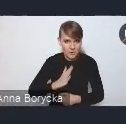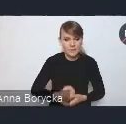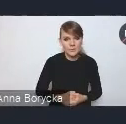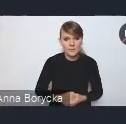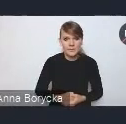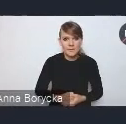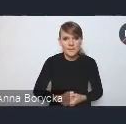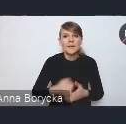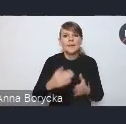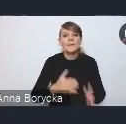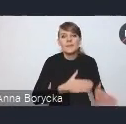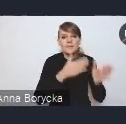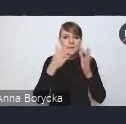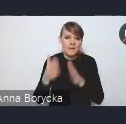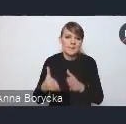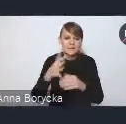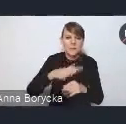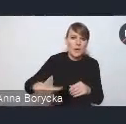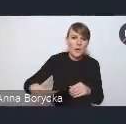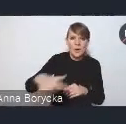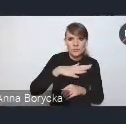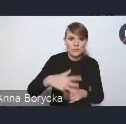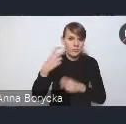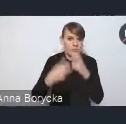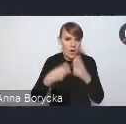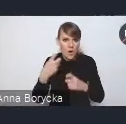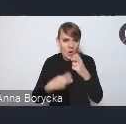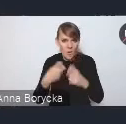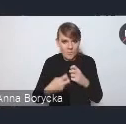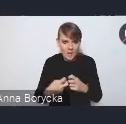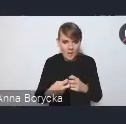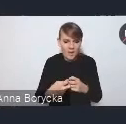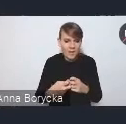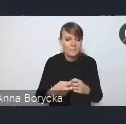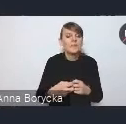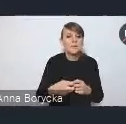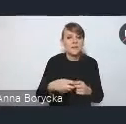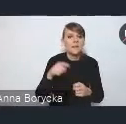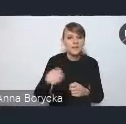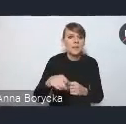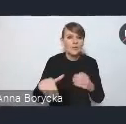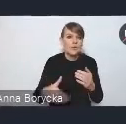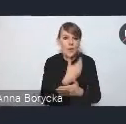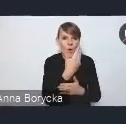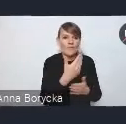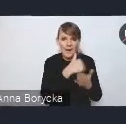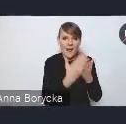Kolejnym obszarem problemowym, obszarem wyzwań, które dotykamy w nowej Krajowej Polityce Miejskiej,